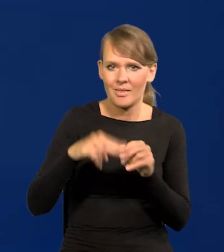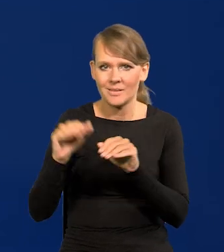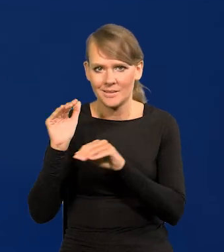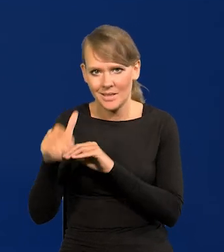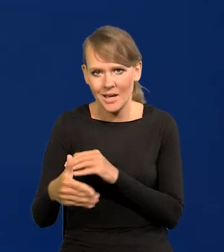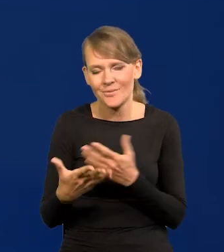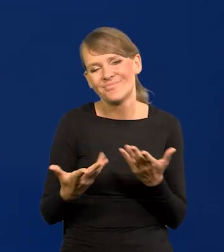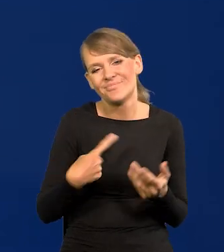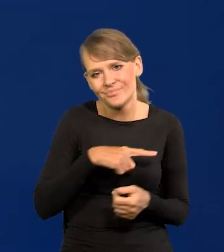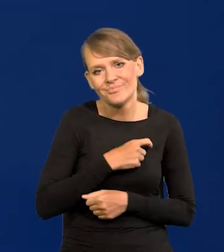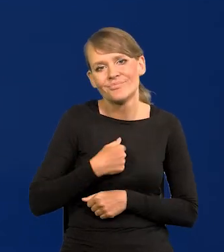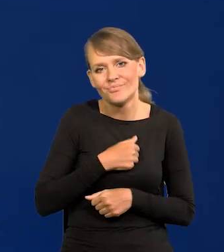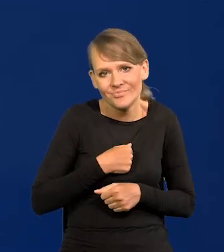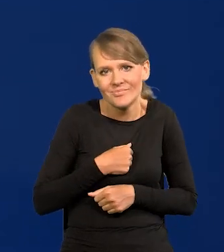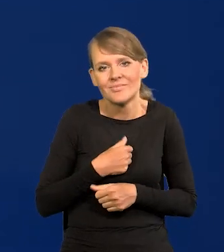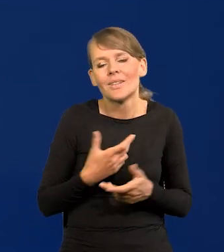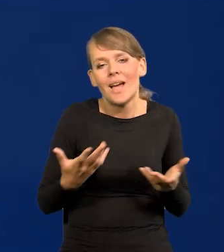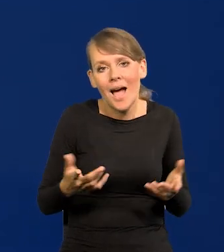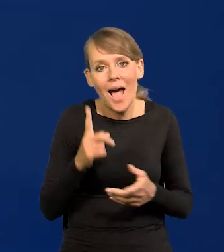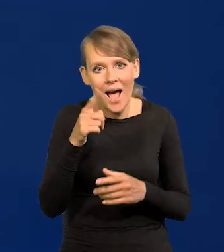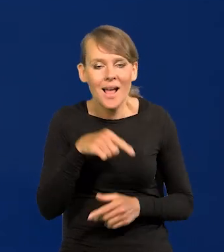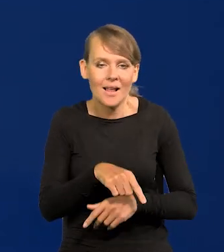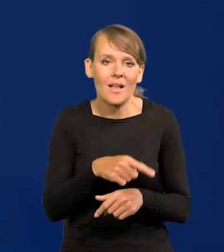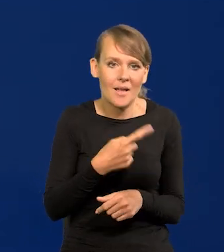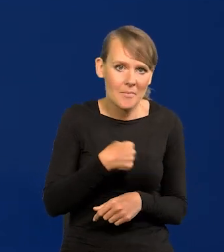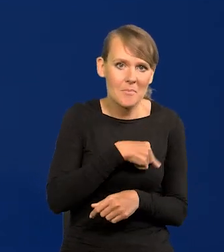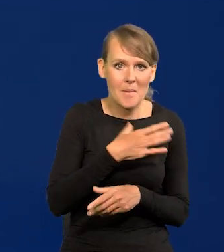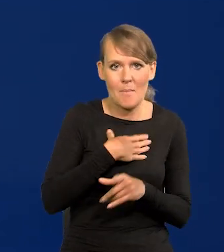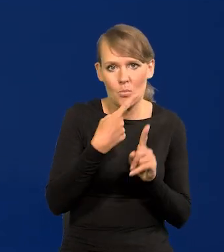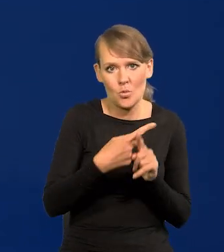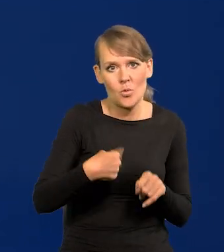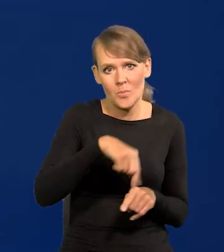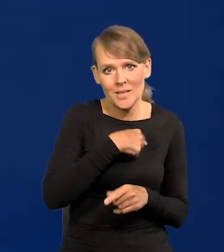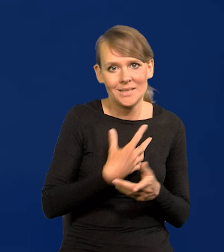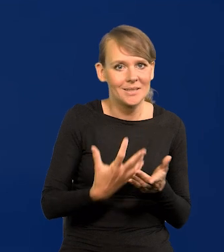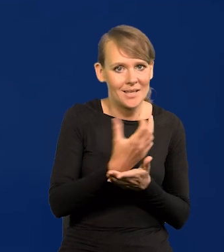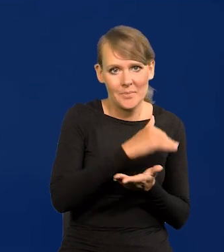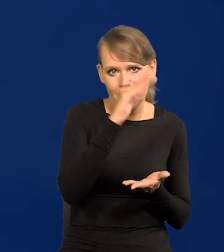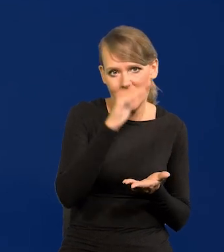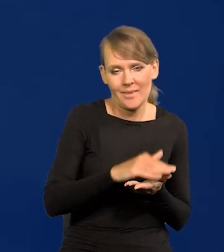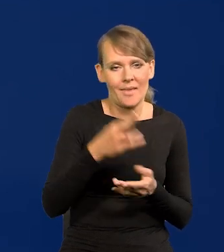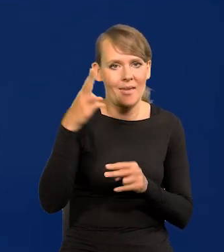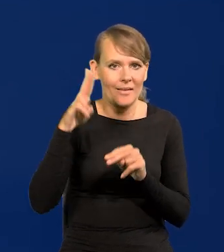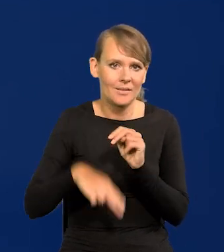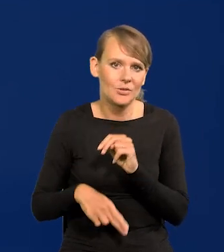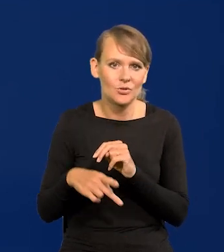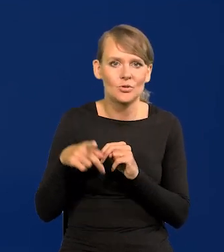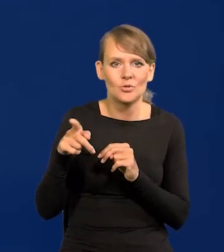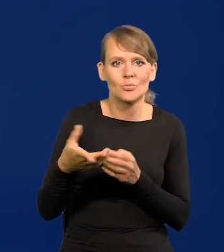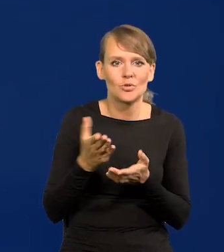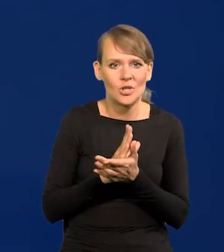Nad tym ubolewamy, ale to jest na razie nasz atut cały czas. Zarabiamy przecież dużo mniej niż przeciętnie w krajach najbogatszych.